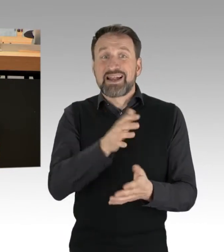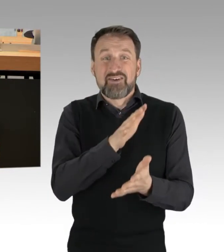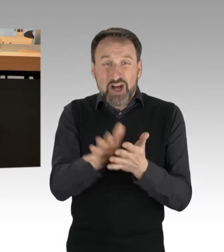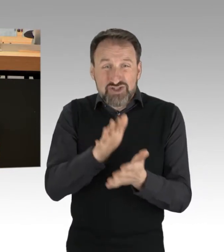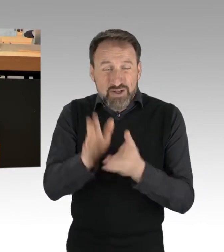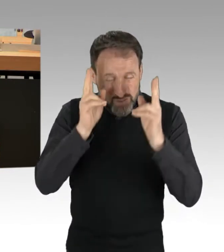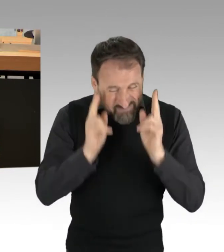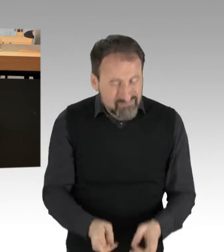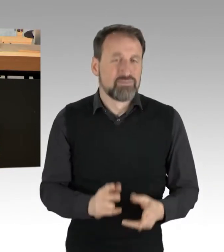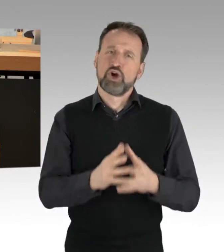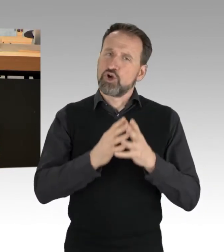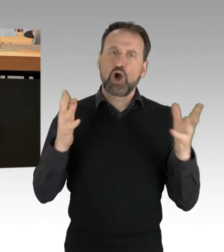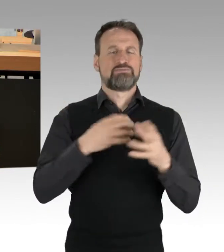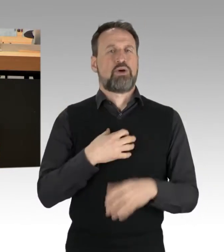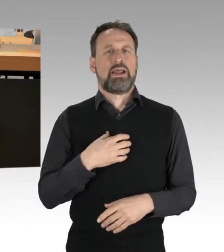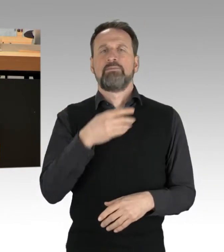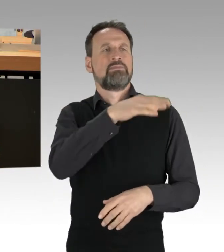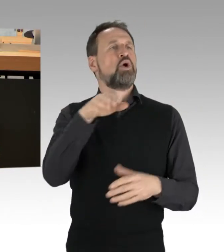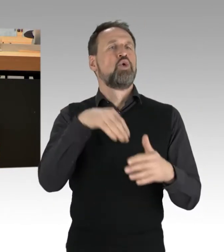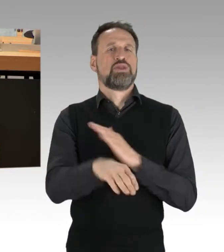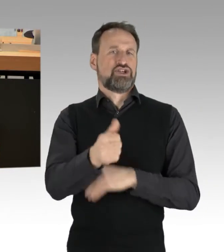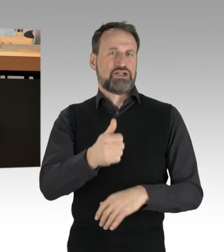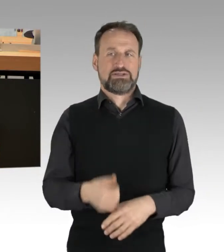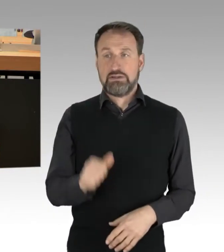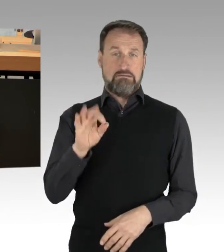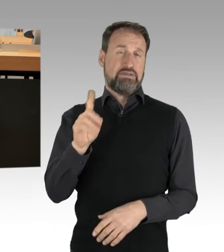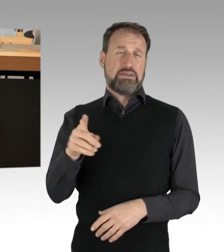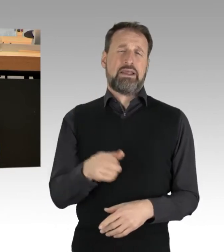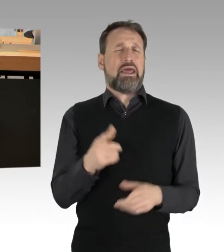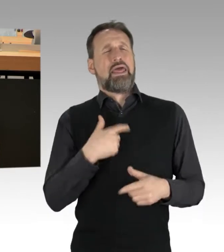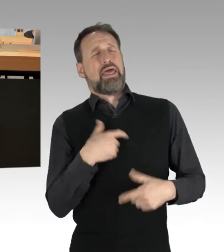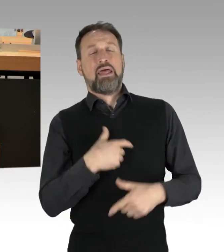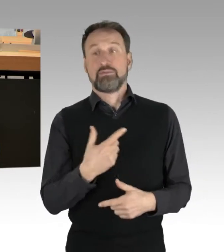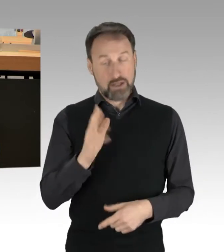Die AfD hat sich drüber lustig gemacht, aber weltweit werden pro Jahr etwa 1,3 Milliarden Tonnen weggeworfen.